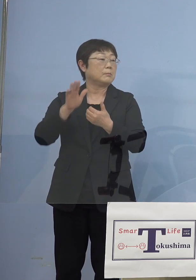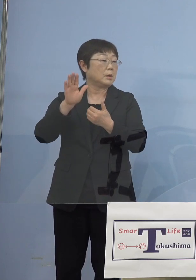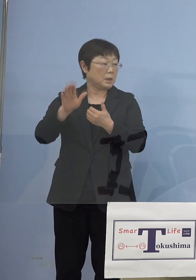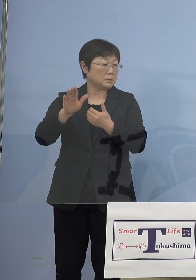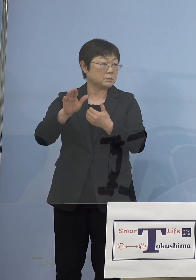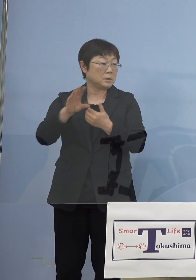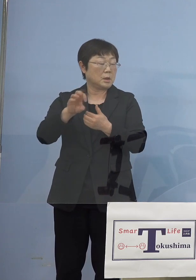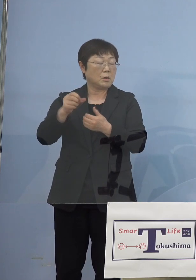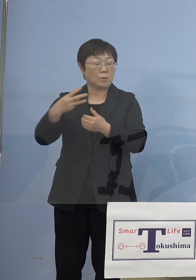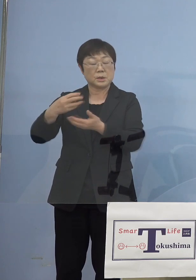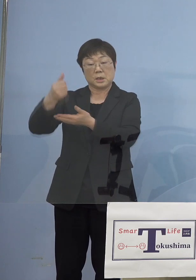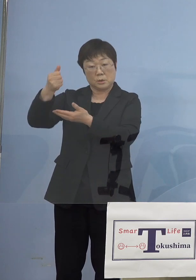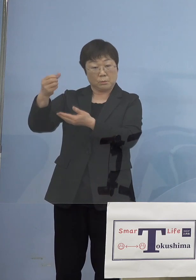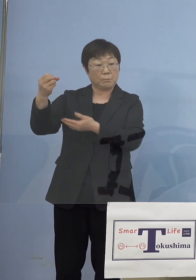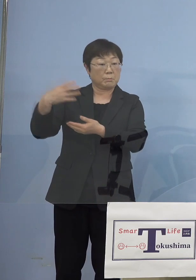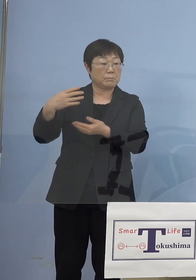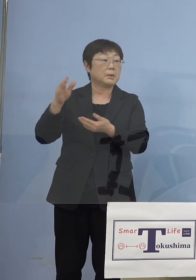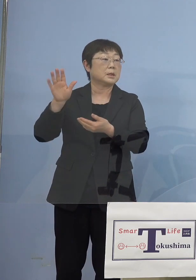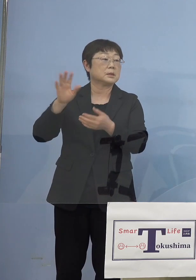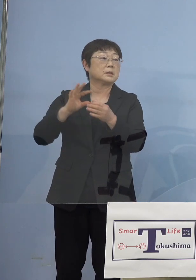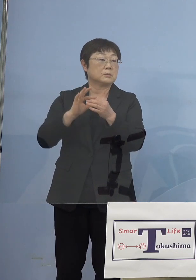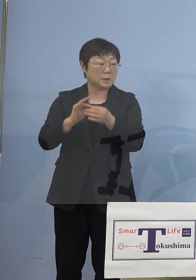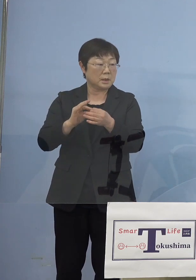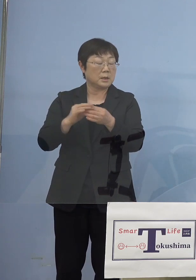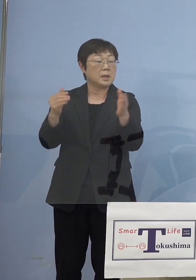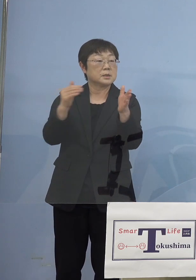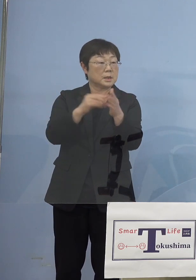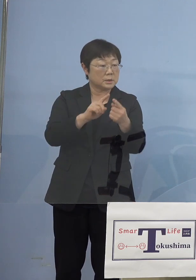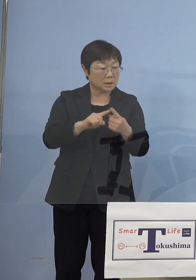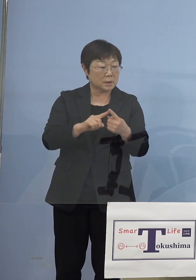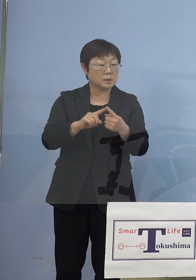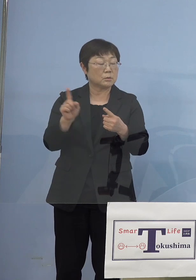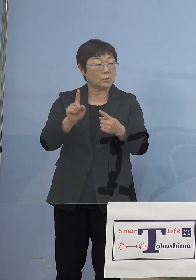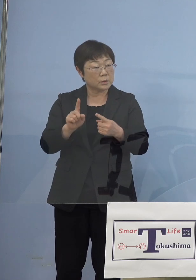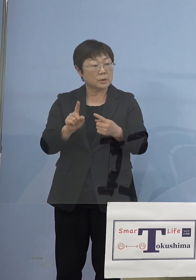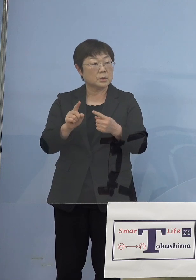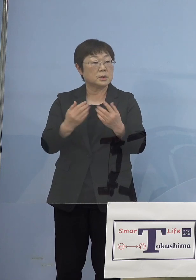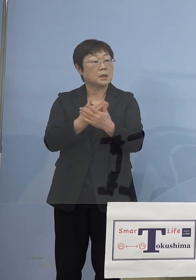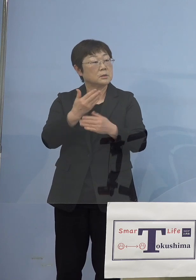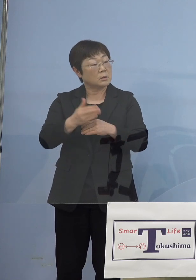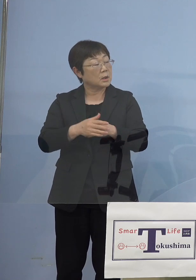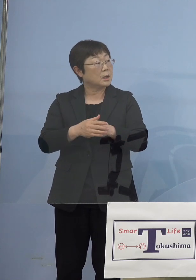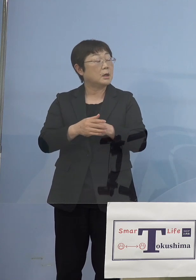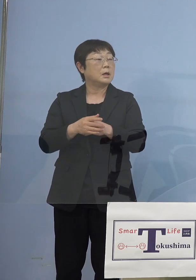言われておりましたので、最終的に どのような会見、今おそらく総理と